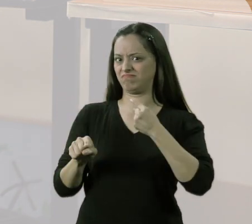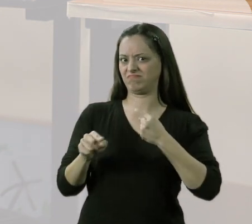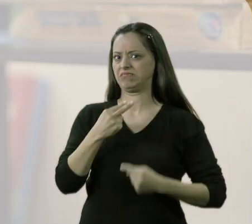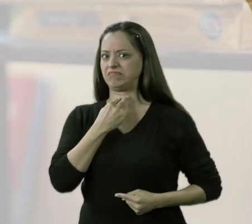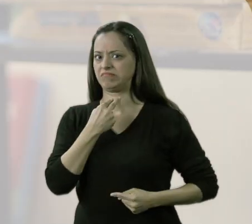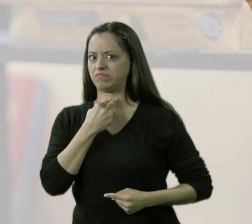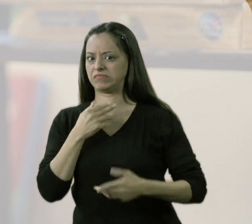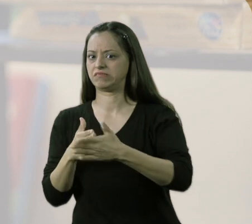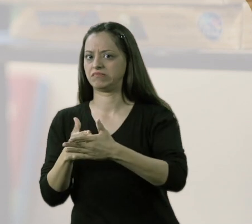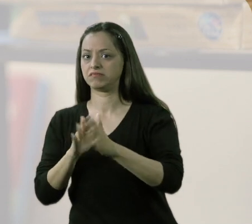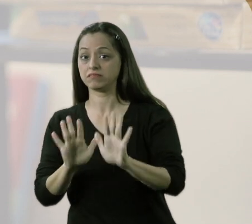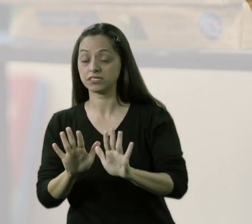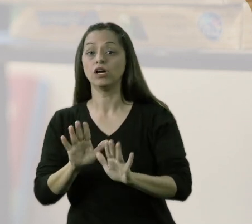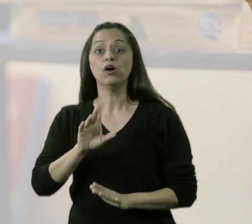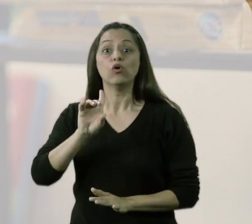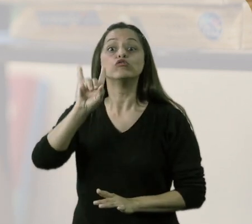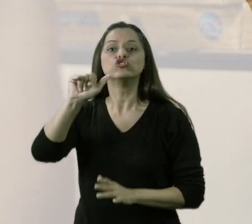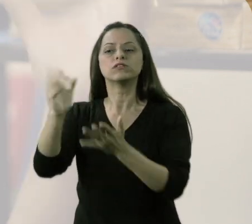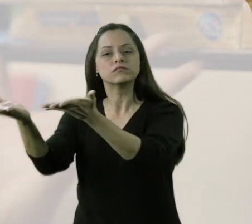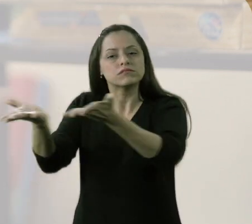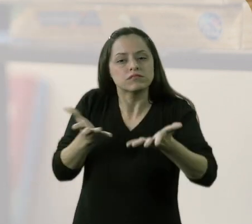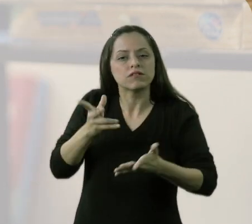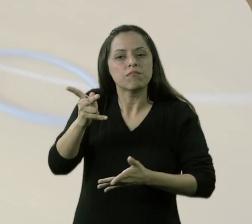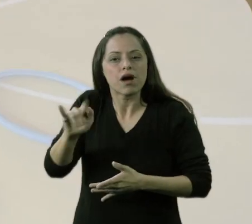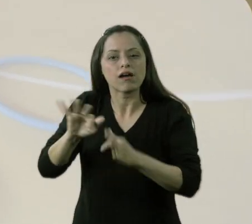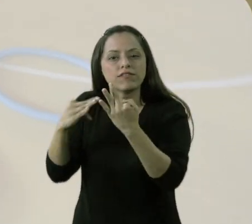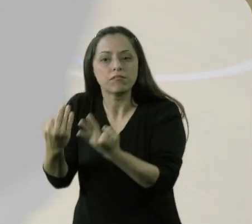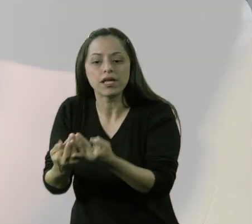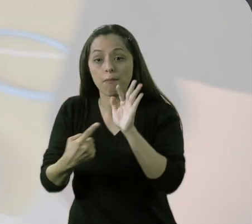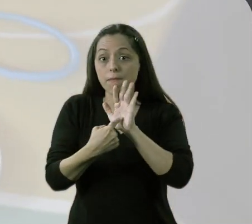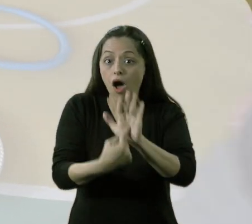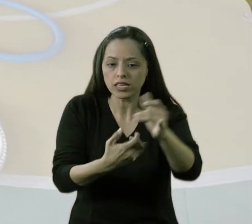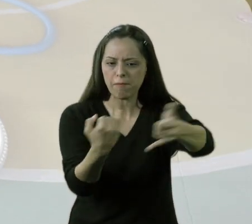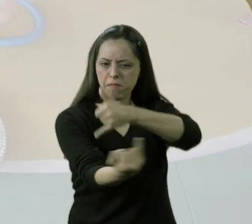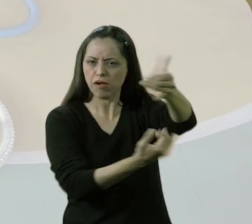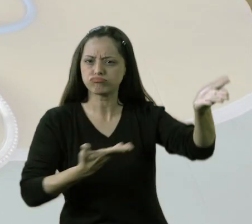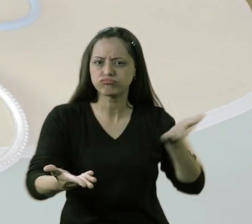O dia em que nós apresentamos essas atividades com eles brincando,